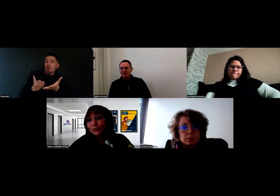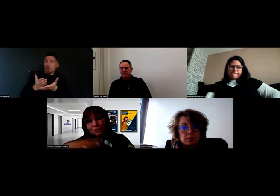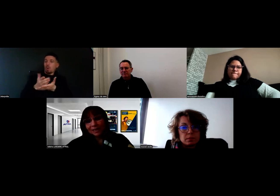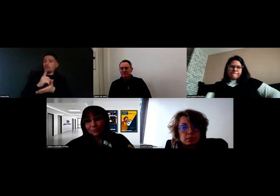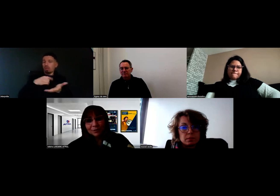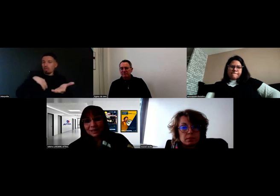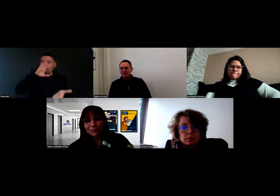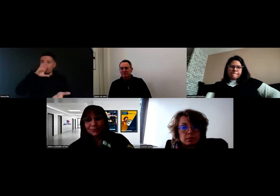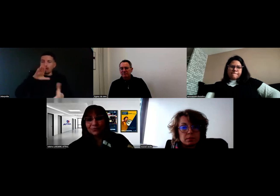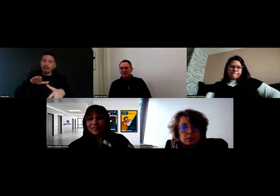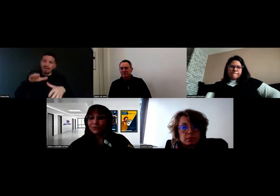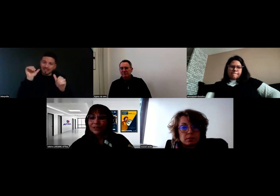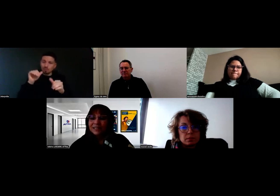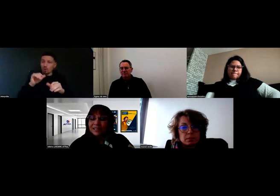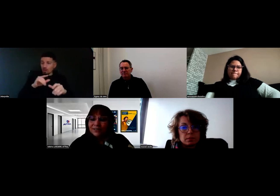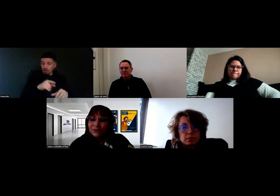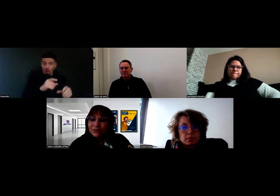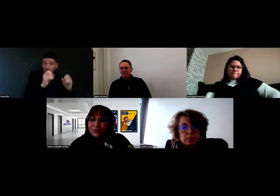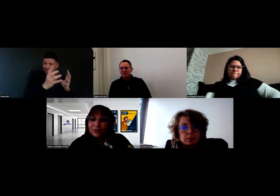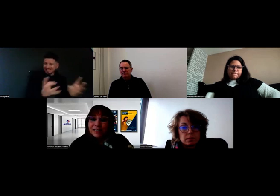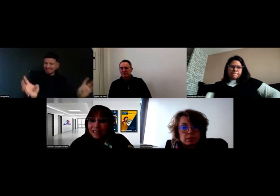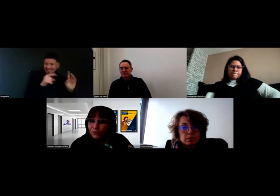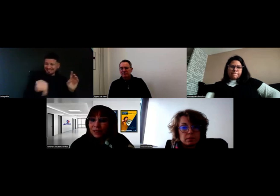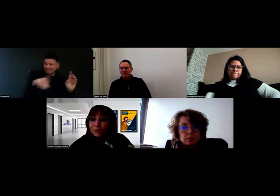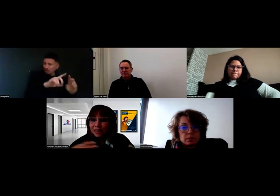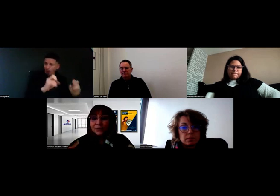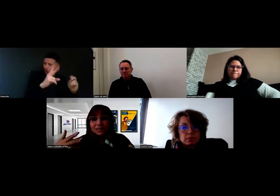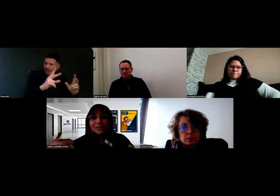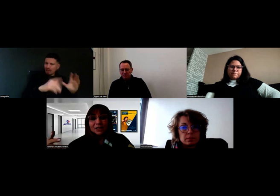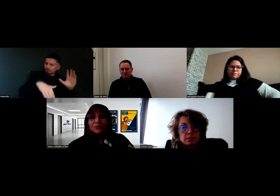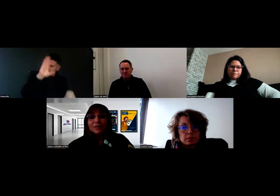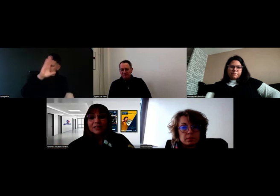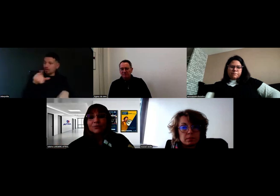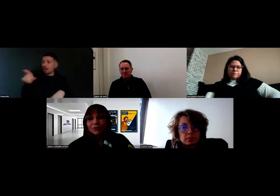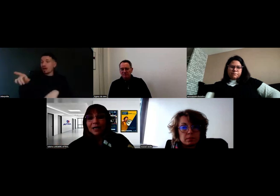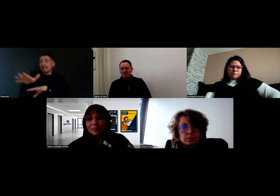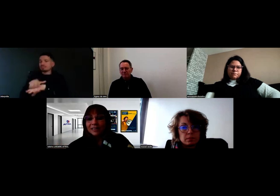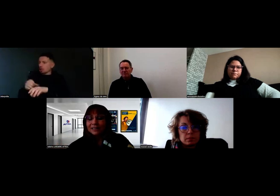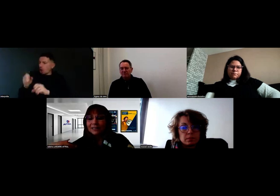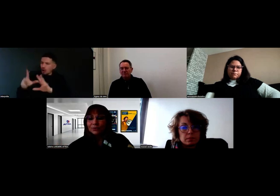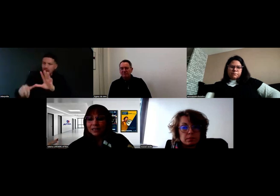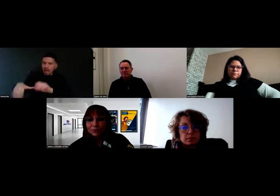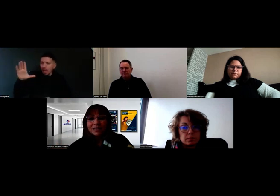jusqu'à l'aboutissement de la signature d'un contrat d'apprentissage, qu'est-ce qu'on mettait dedans, quels sont les outils,